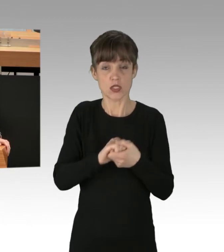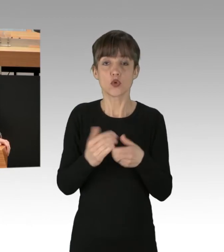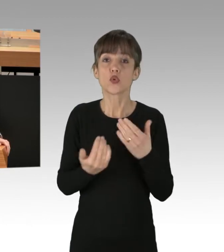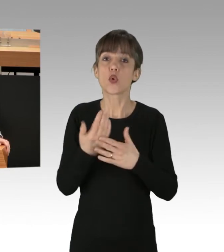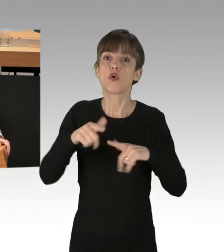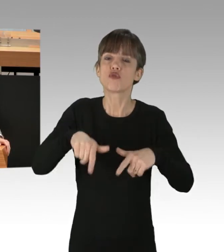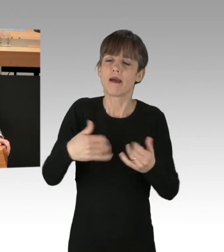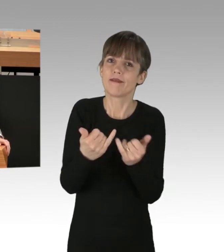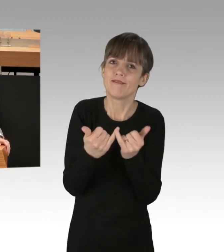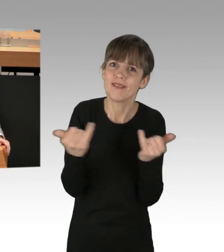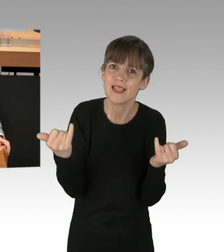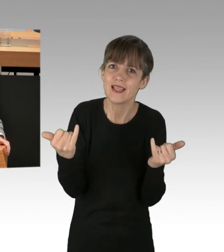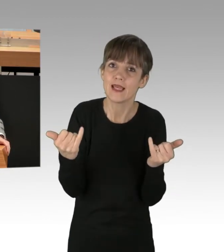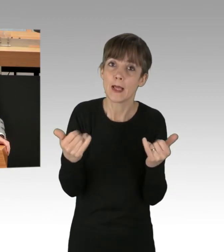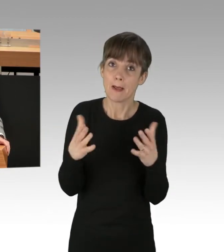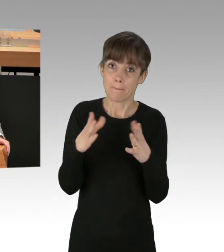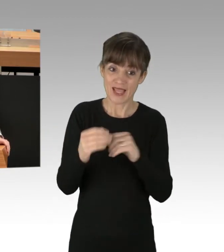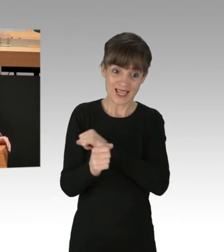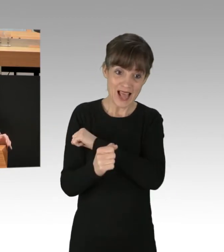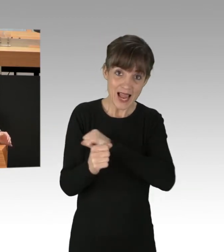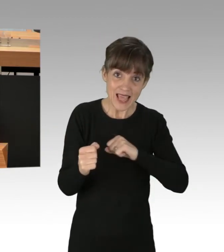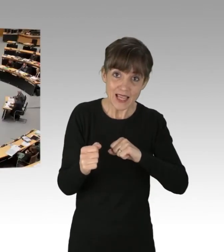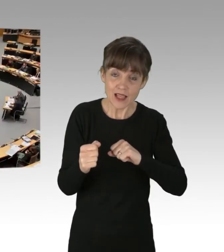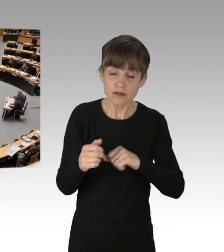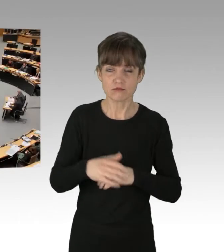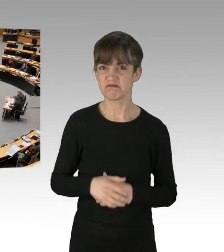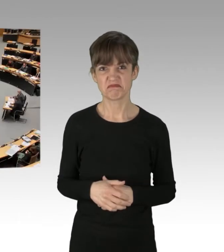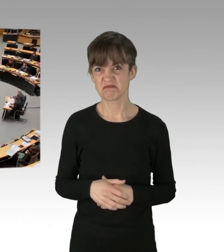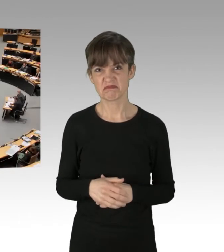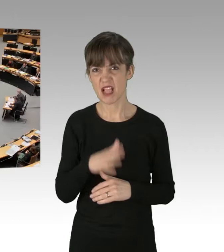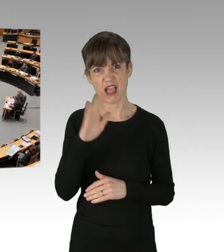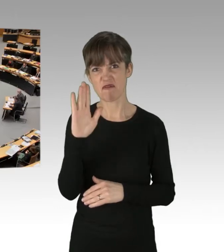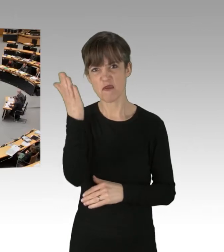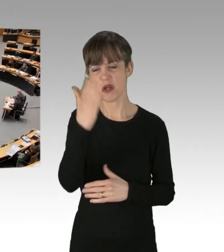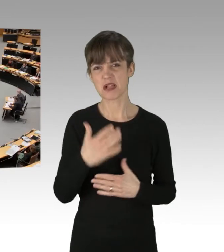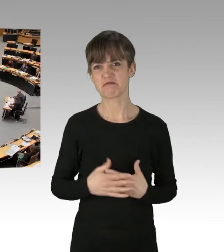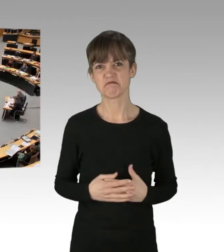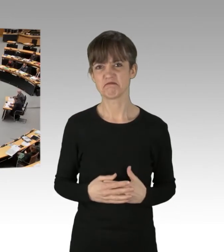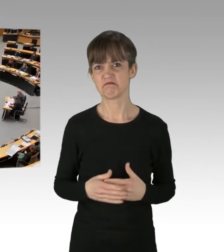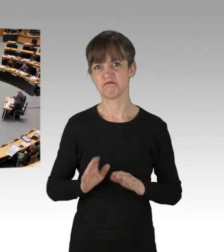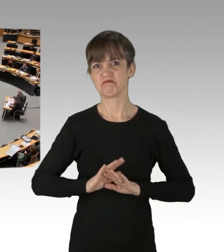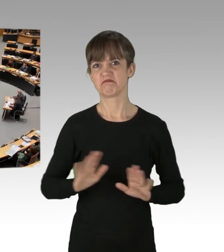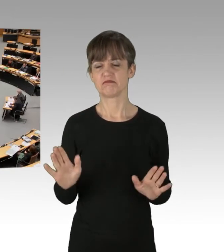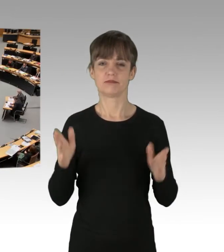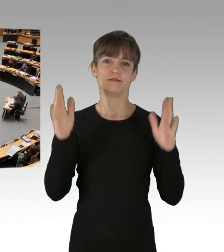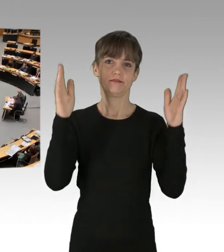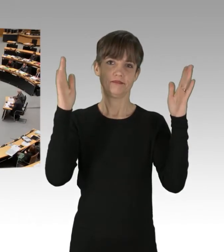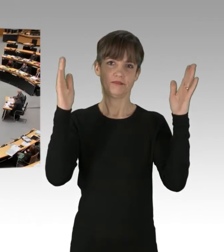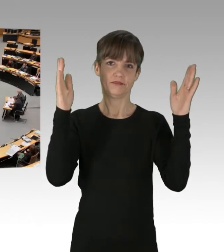Mit den Ideen der Linken werden Sie nicht weit kommen, Frau Spranger. (Applaus)